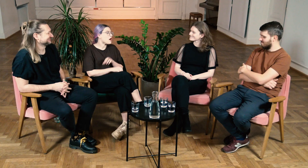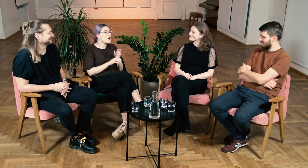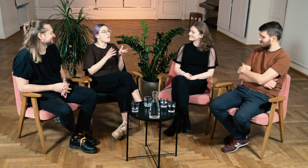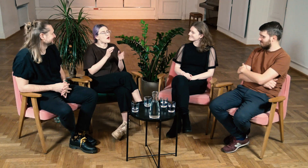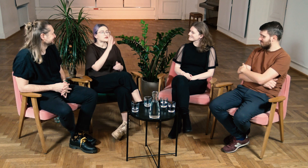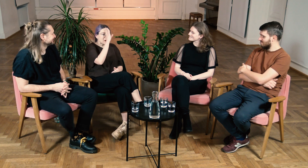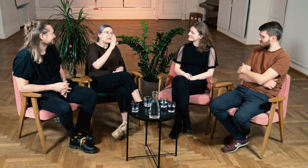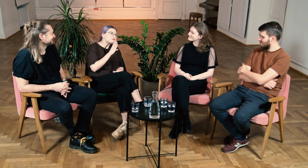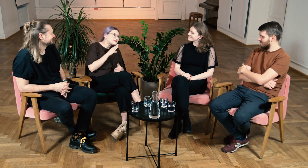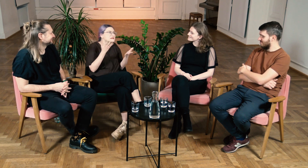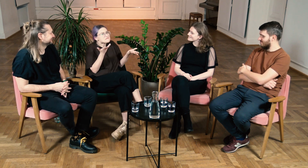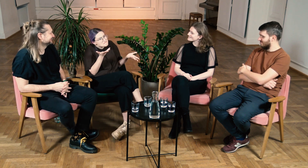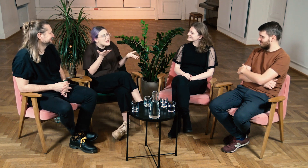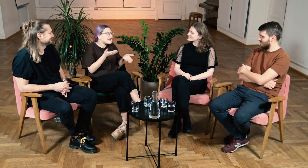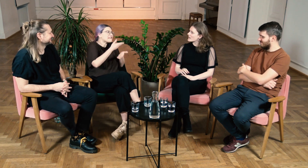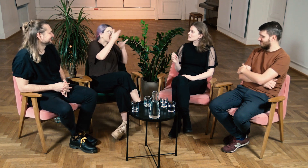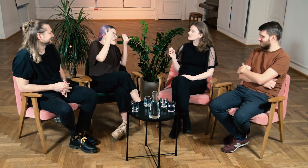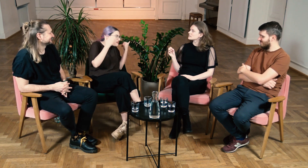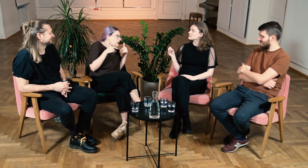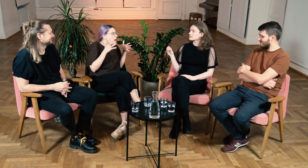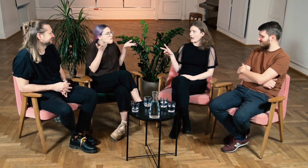W: Bo określenie słabosłyszący to w sumie nie wiadomo...